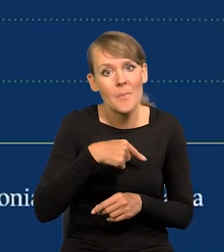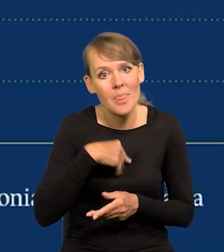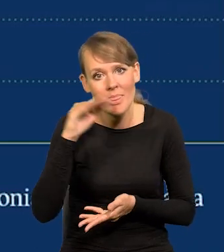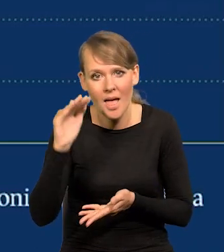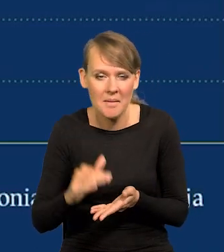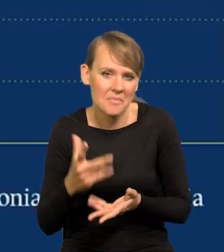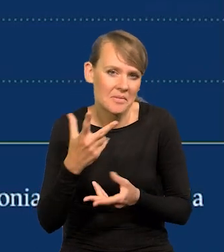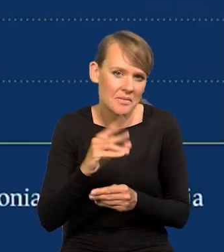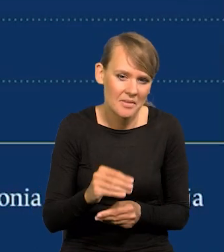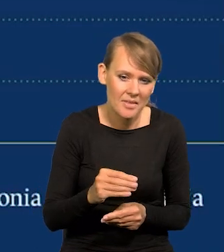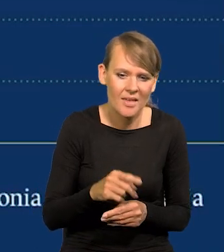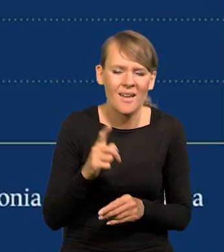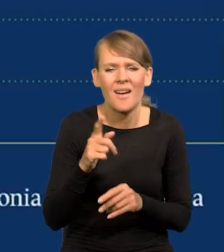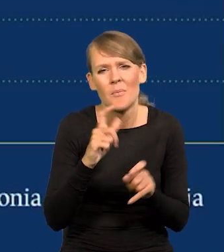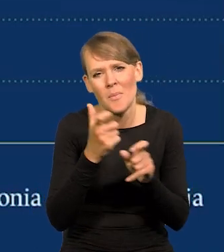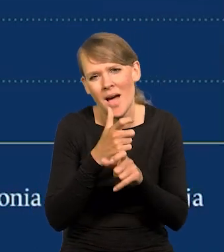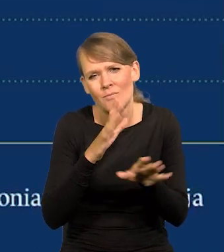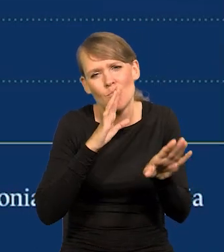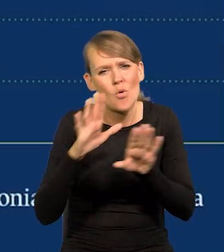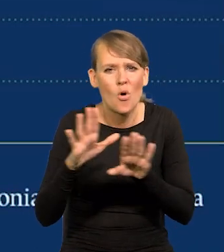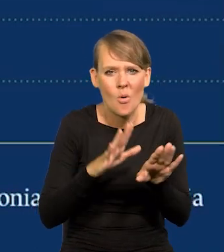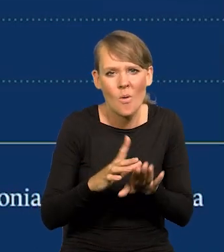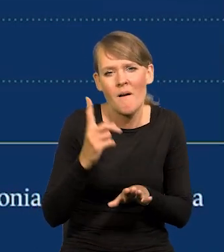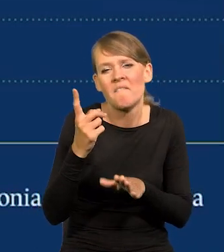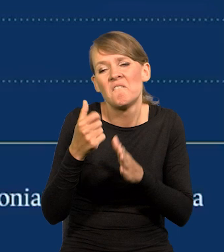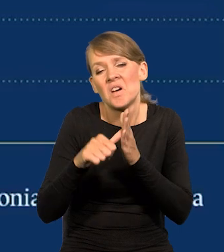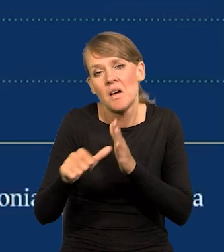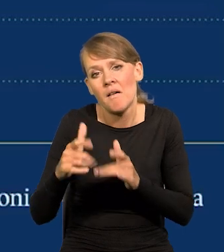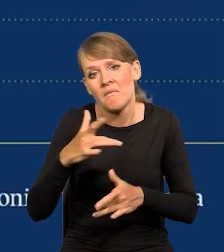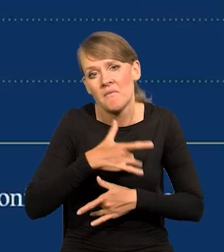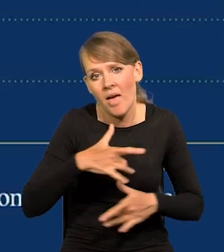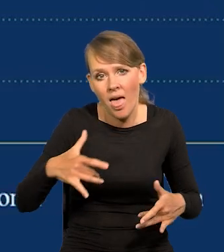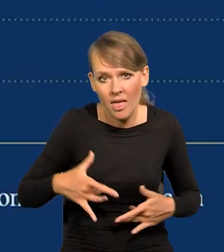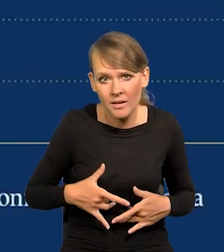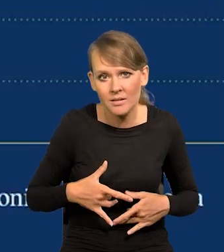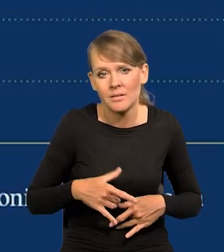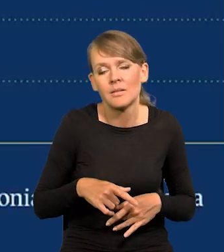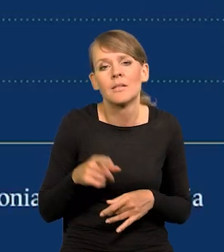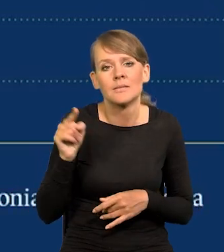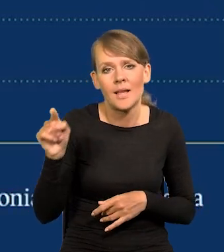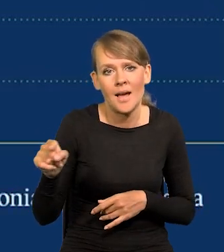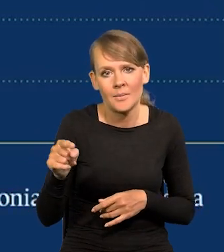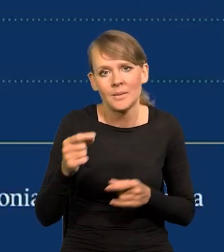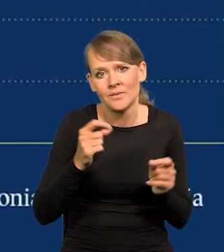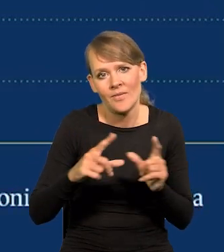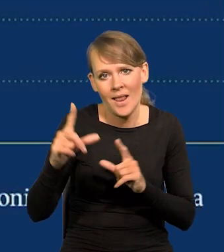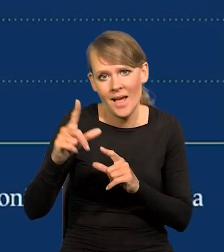We wszystkich tych krajach jest podobnie, z wyjątkiem może Węgier, w których ta inflacja jest wyższa.